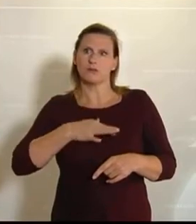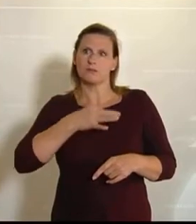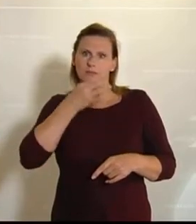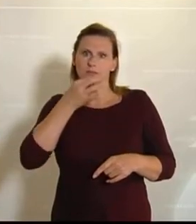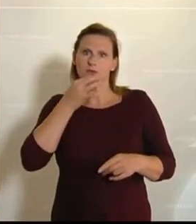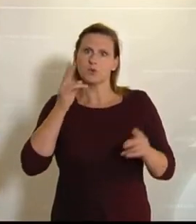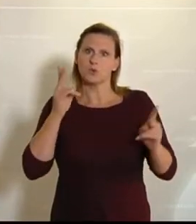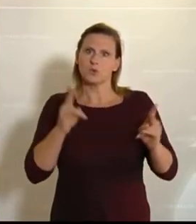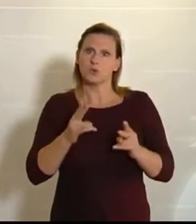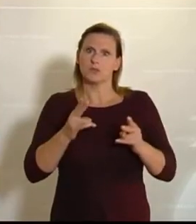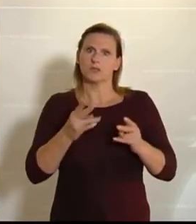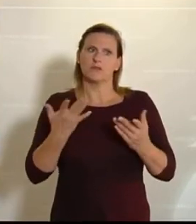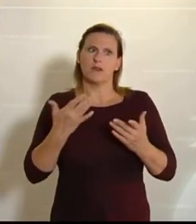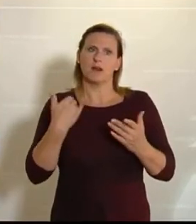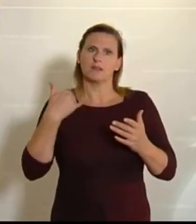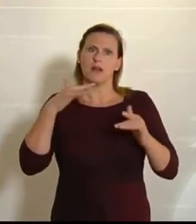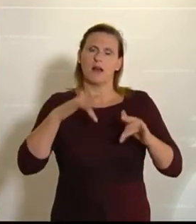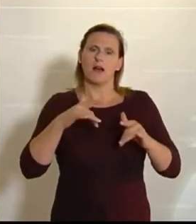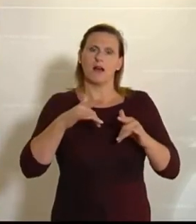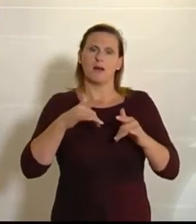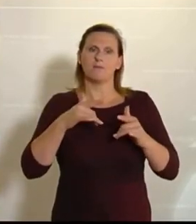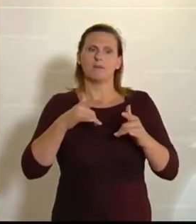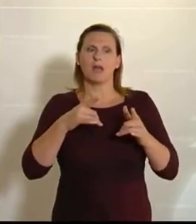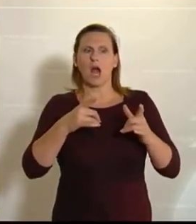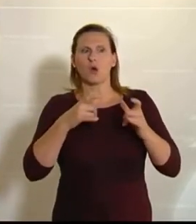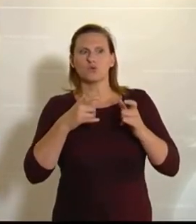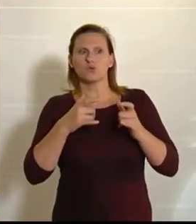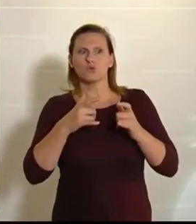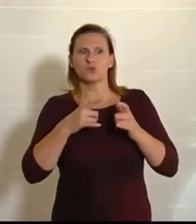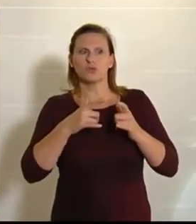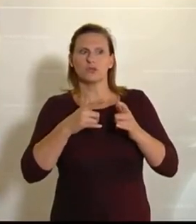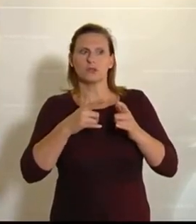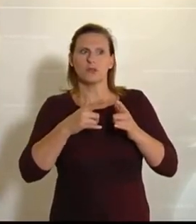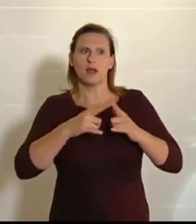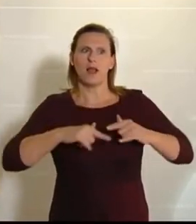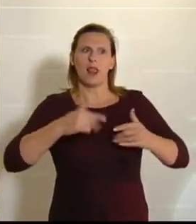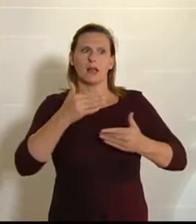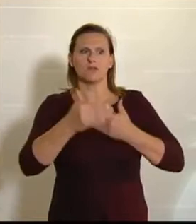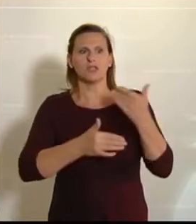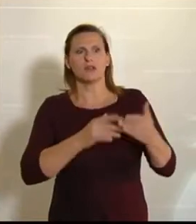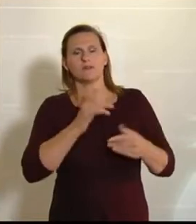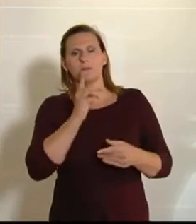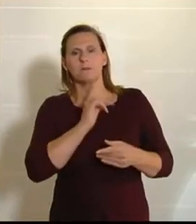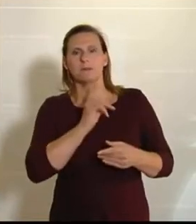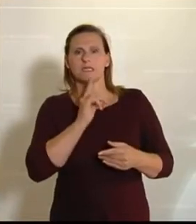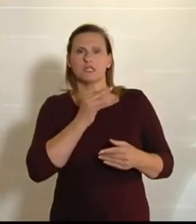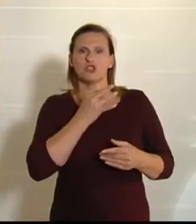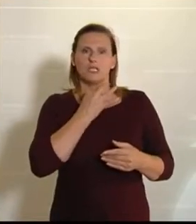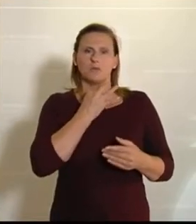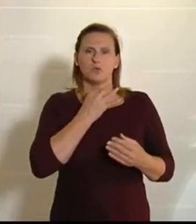am Ende des Tages eine aus meiner Sicht doch etwas eigenartige Stimmung herrschte.